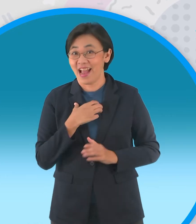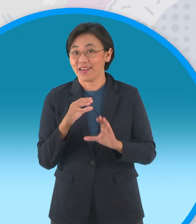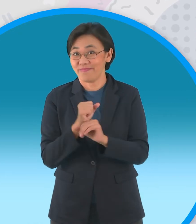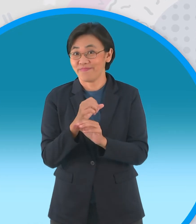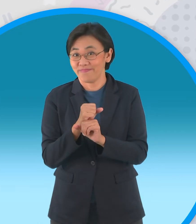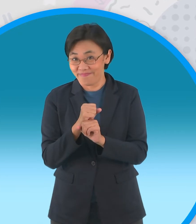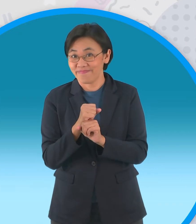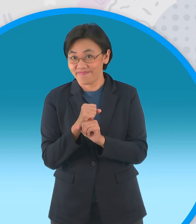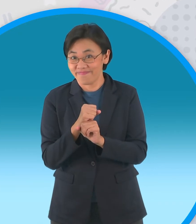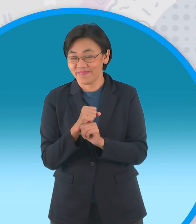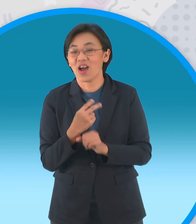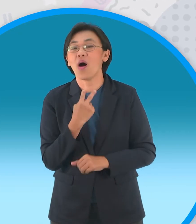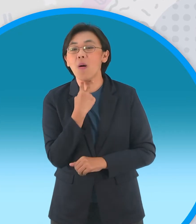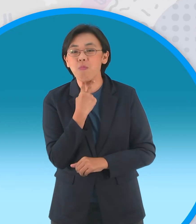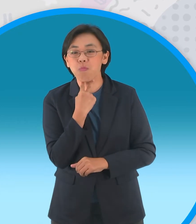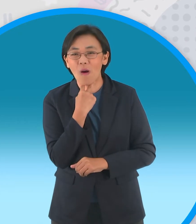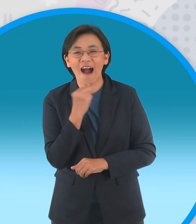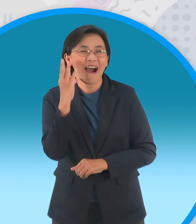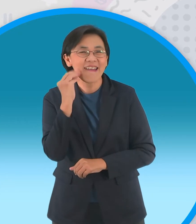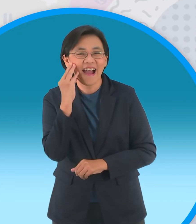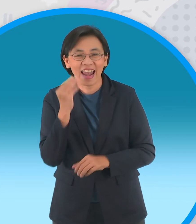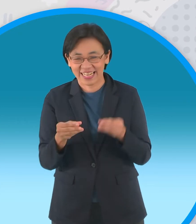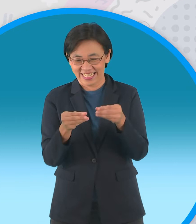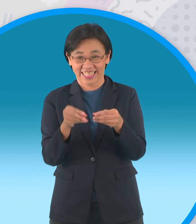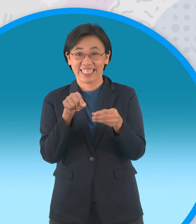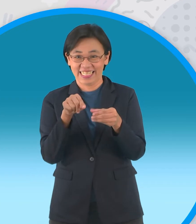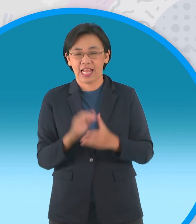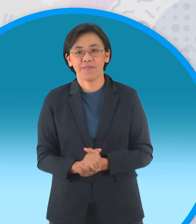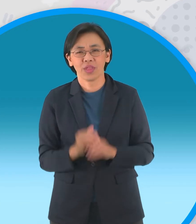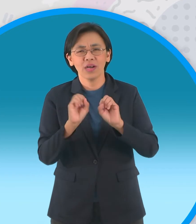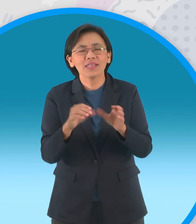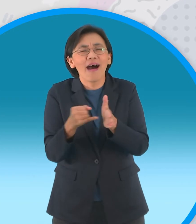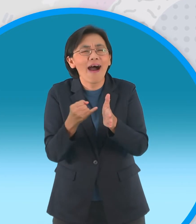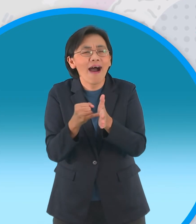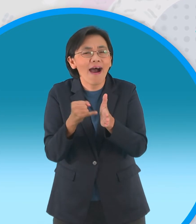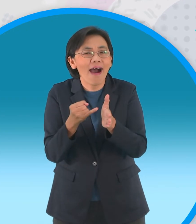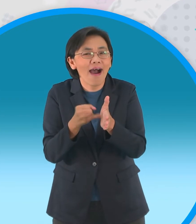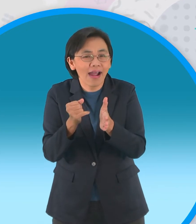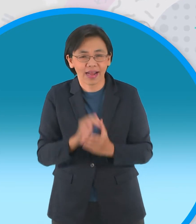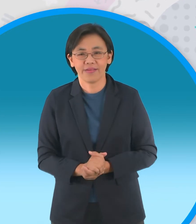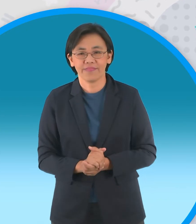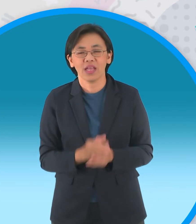น่ารักๆอย่างนี้เลยนะฮะจะสอนปั้น กันแบบง่ายๆนะครับสำหรับขั้นตอนนะครับก็คือ